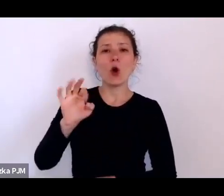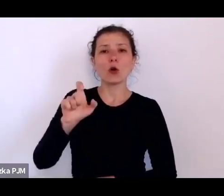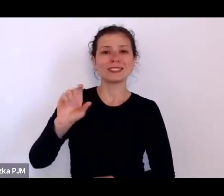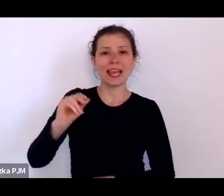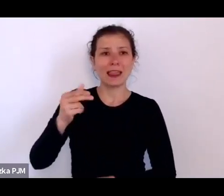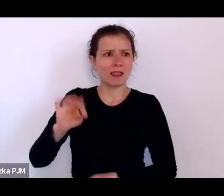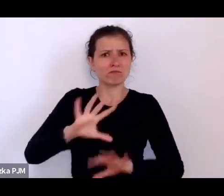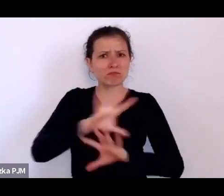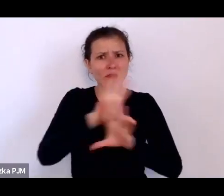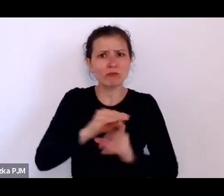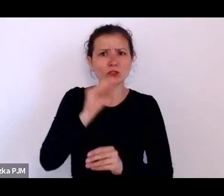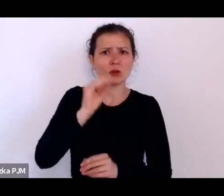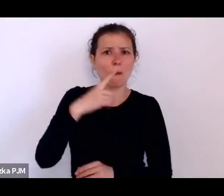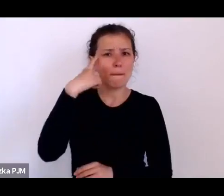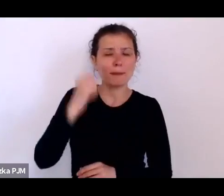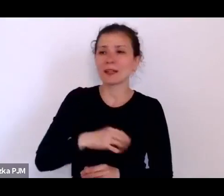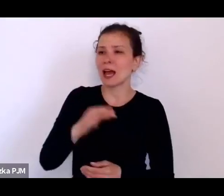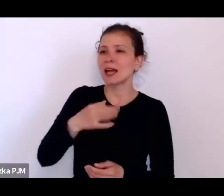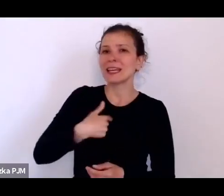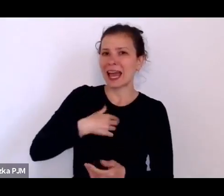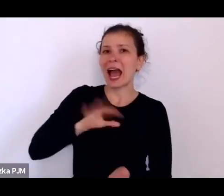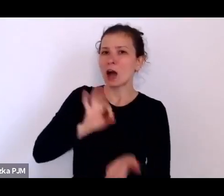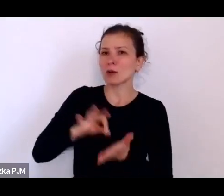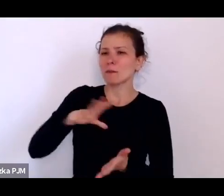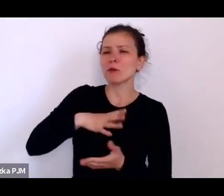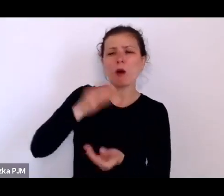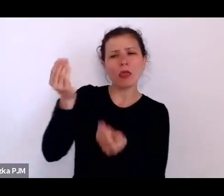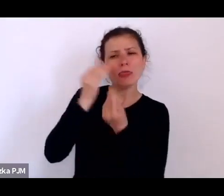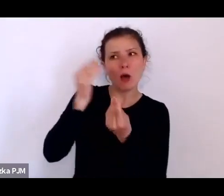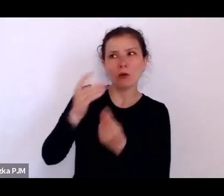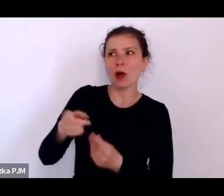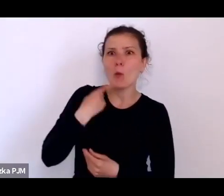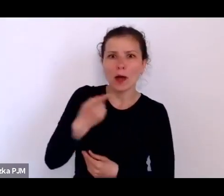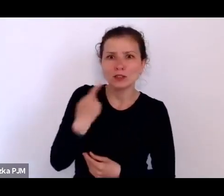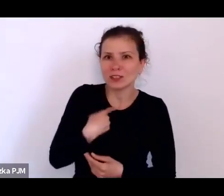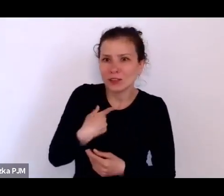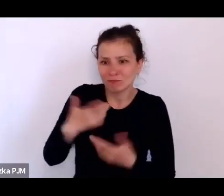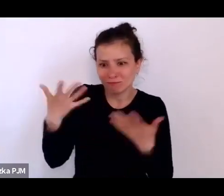Uczyłam się wtedy akurat łaciny do egzaminu i nie mogłam tego zrozumieć (śmiech)